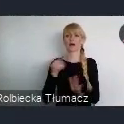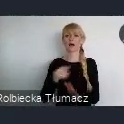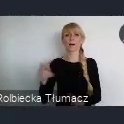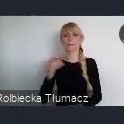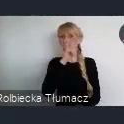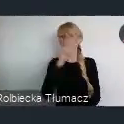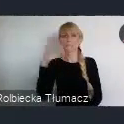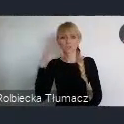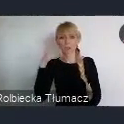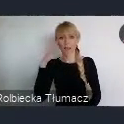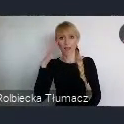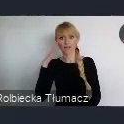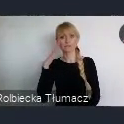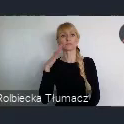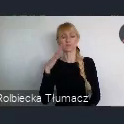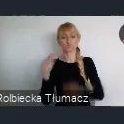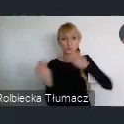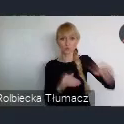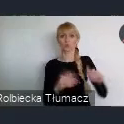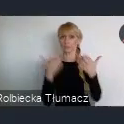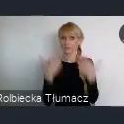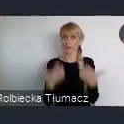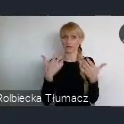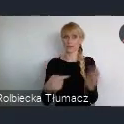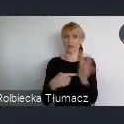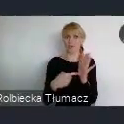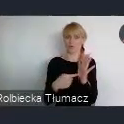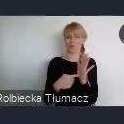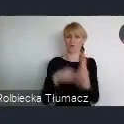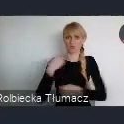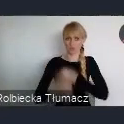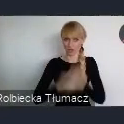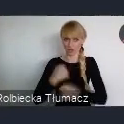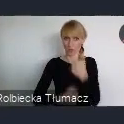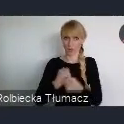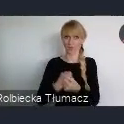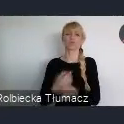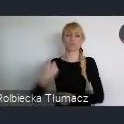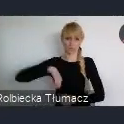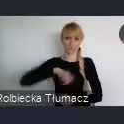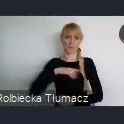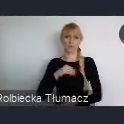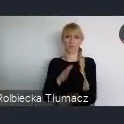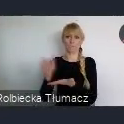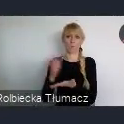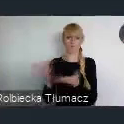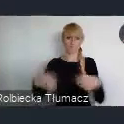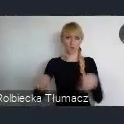wybiera go i my jako miasto jesteśmy zobligowani do jego realizacji. Z tego budżetu obywatelskiego, wyodrębniliśmy też,